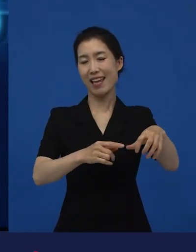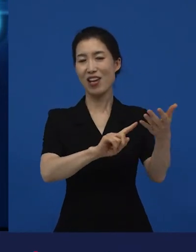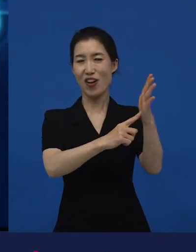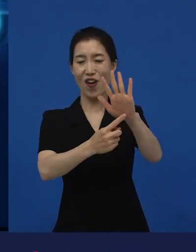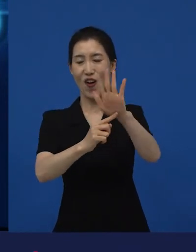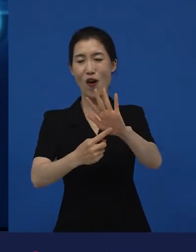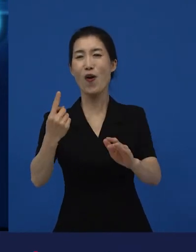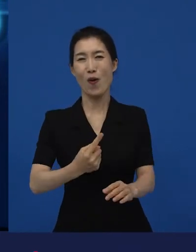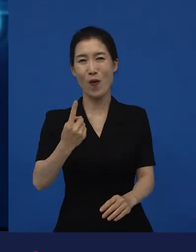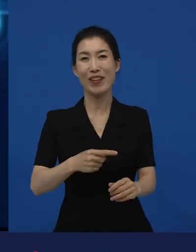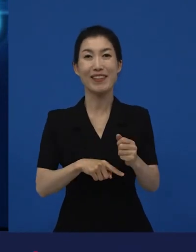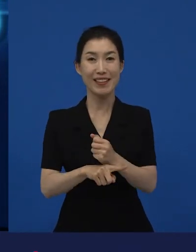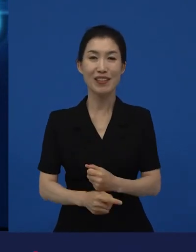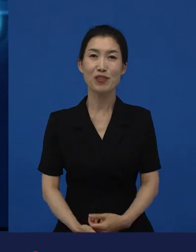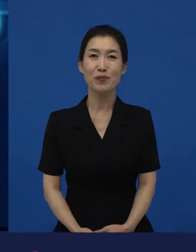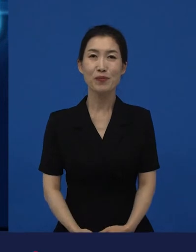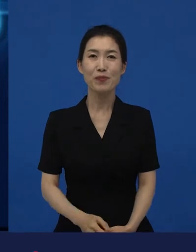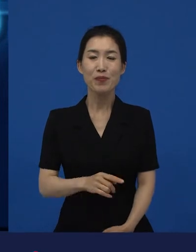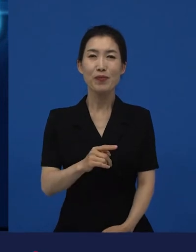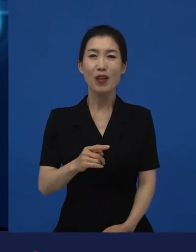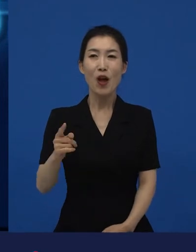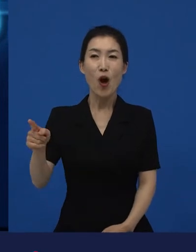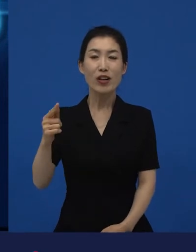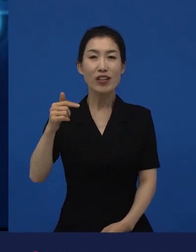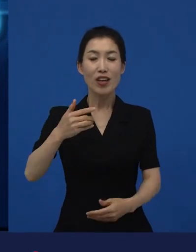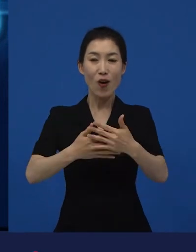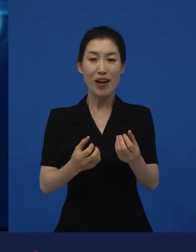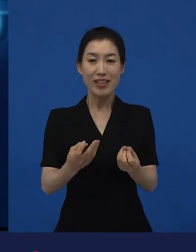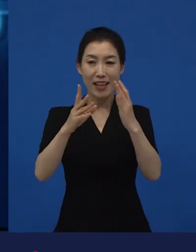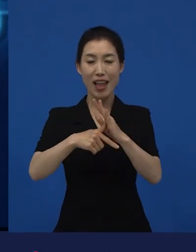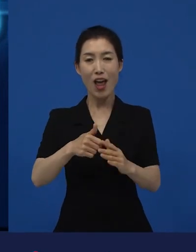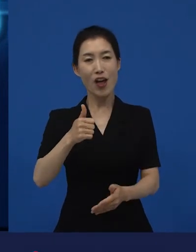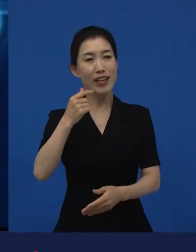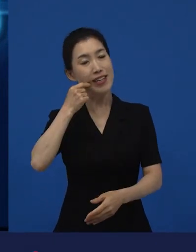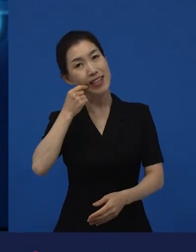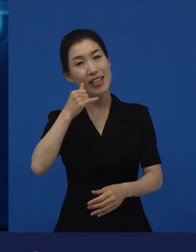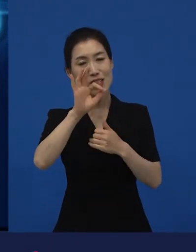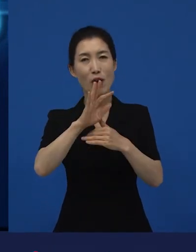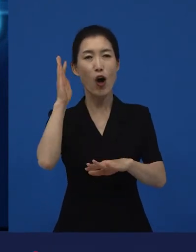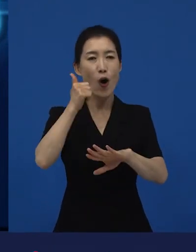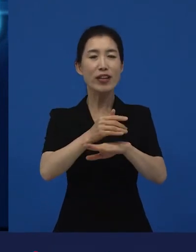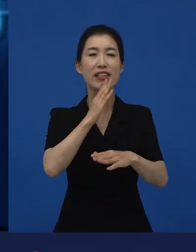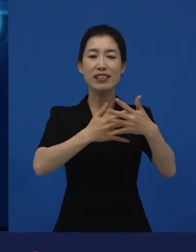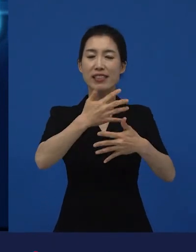그다음에 각각의 상영관에서 개봉을 하는 시점에 중요한